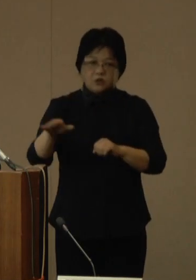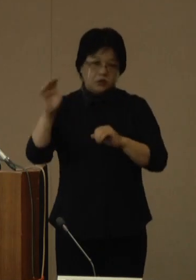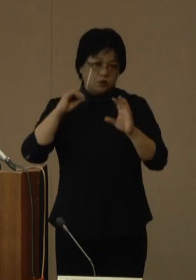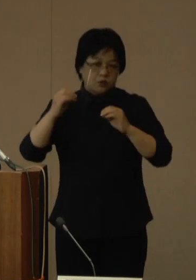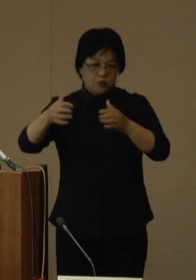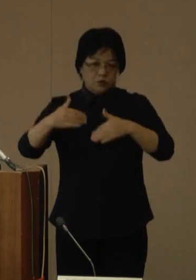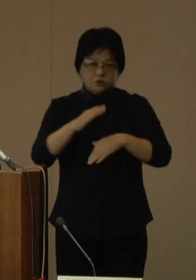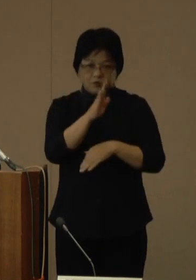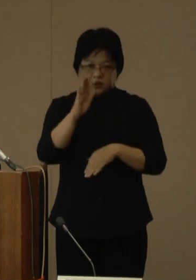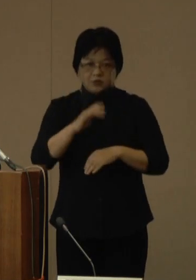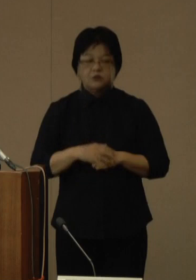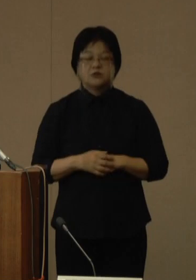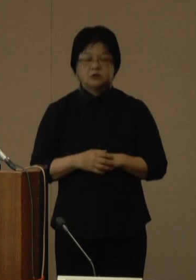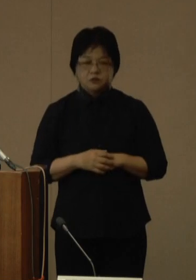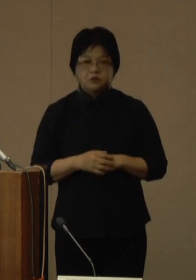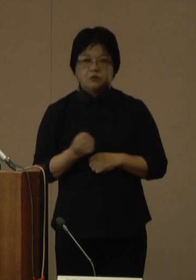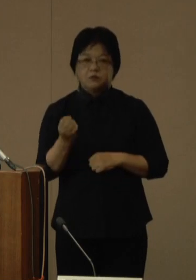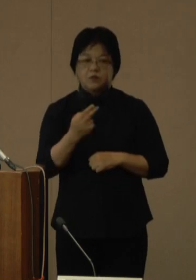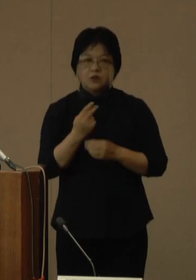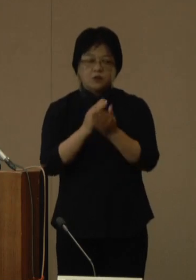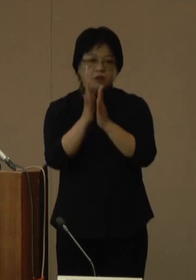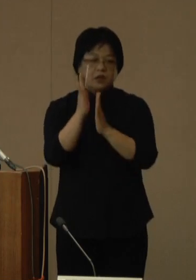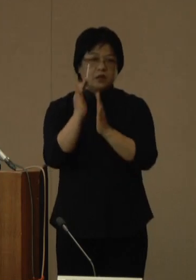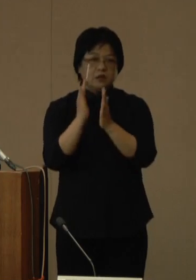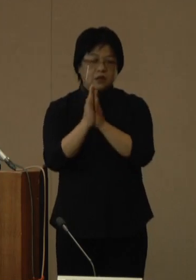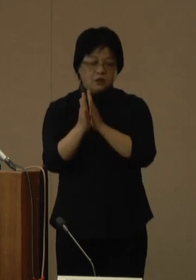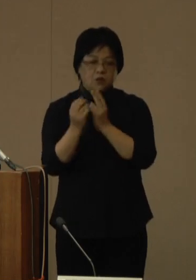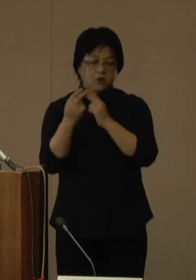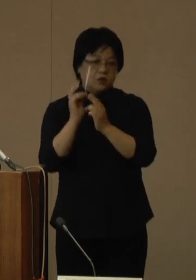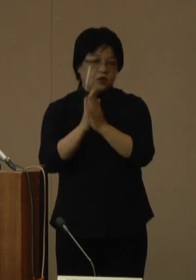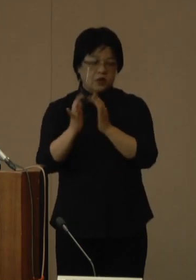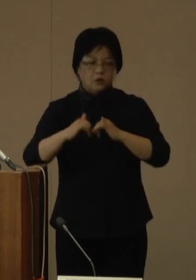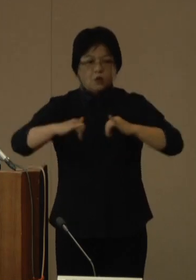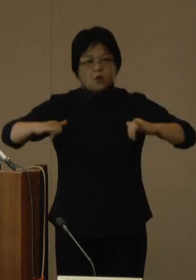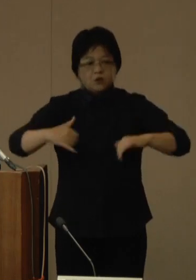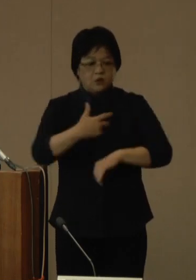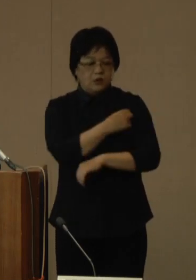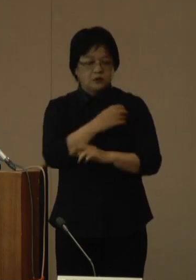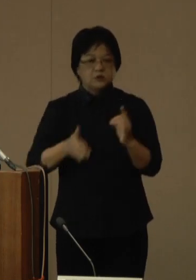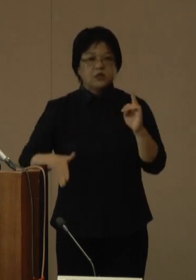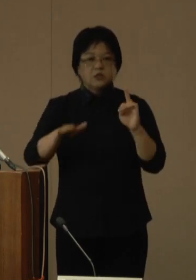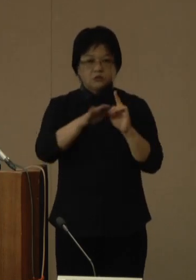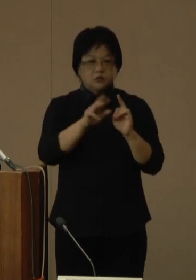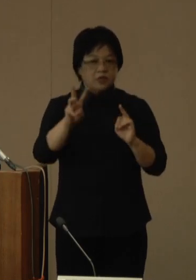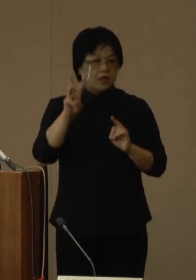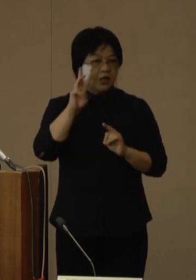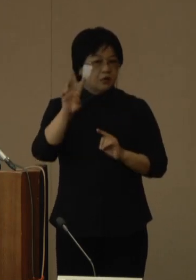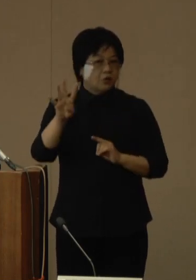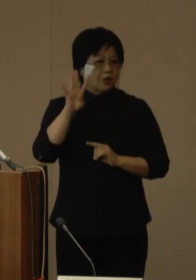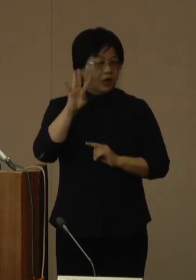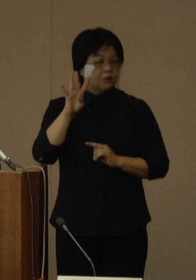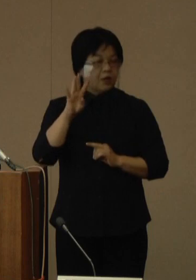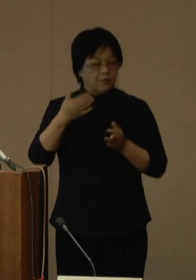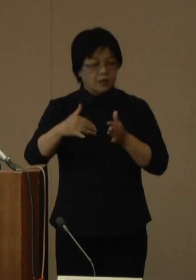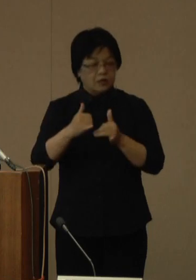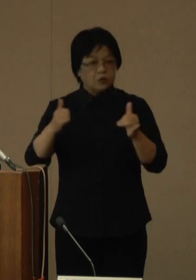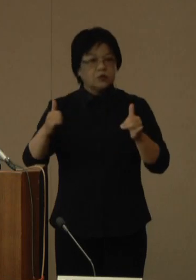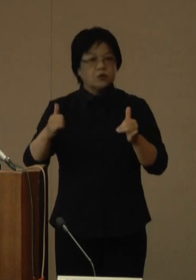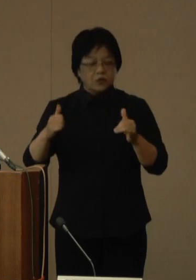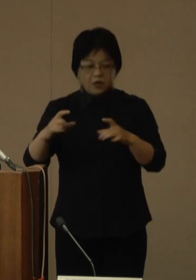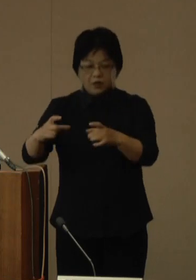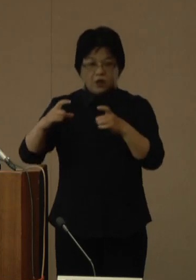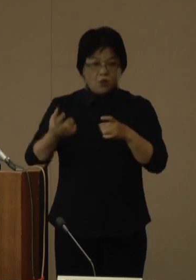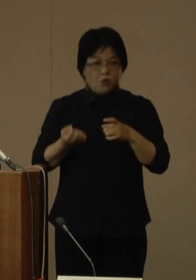また、県広域ワクチン接種センターでは、3・4回目が未接種で、接種券をお持ちの全ての方を対象として、